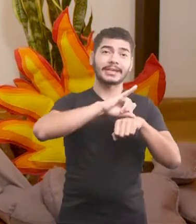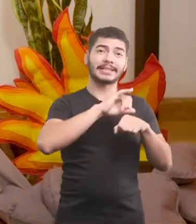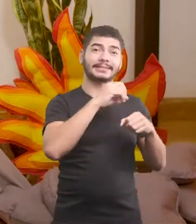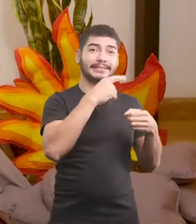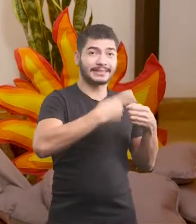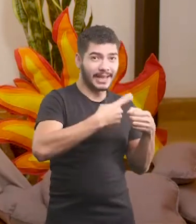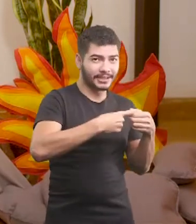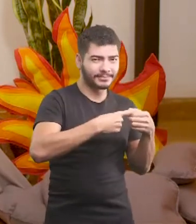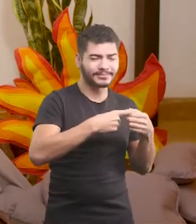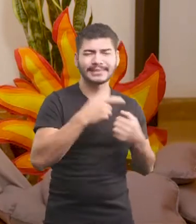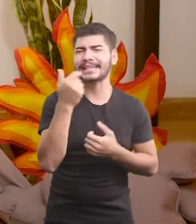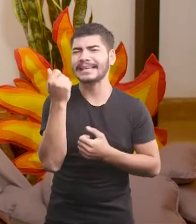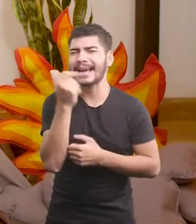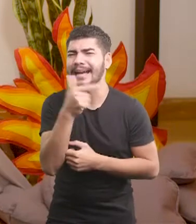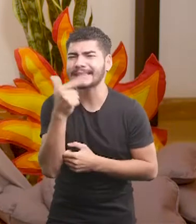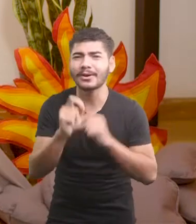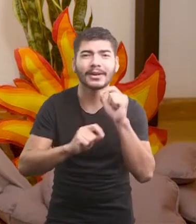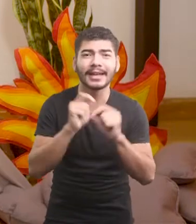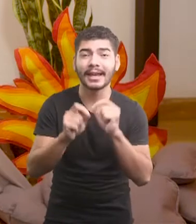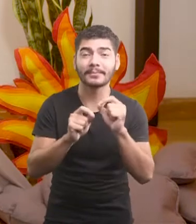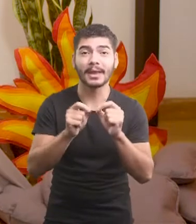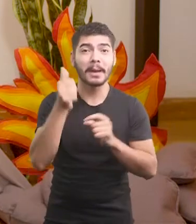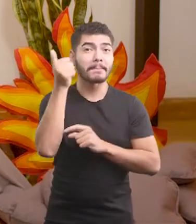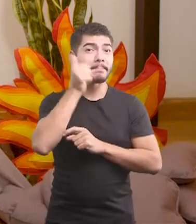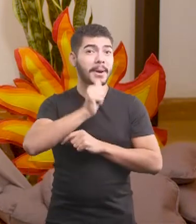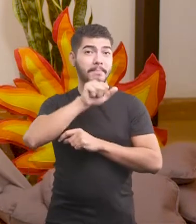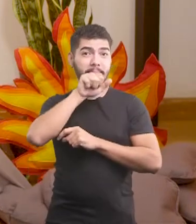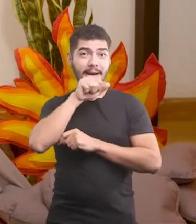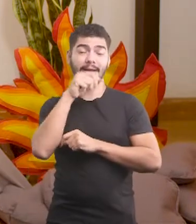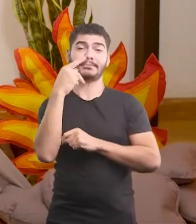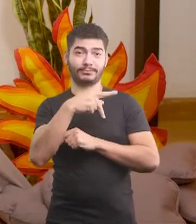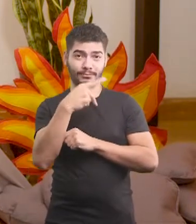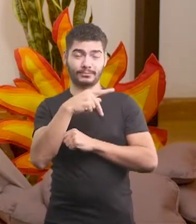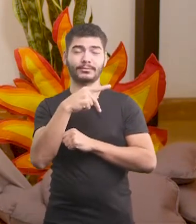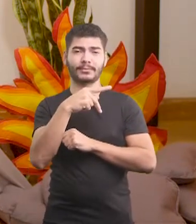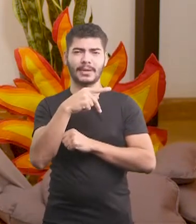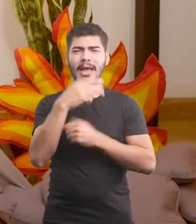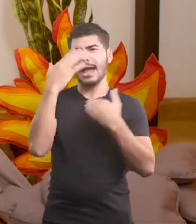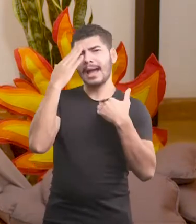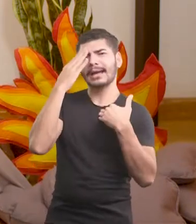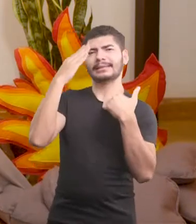E sabe o que foi mais engraçado? Que a mãe do Oscar, em agradecimento à volta do filho,